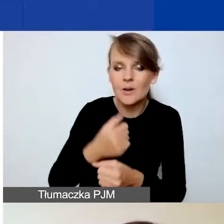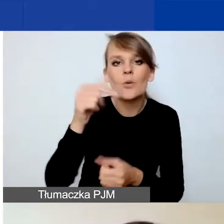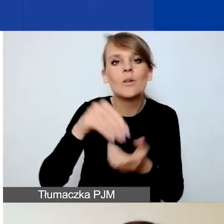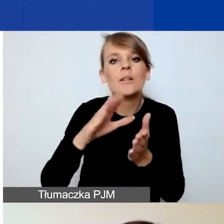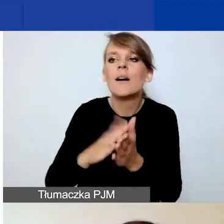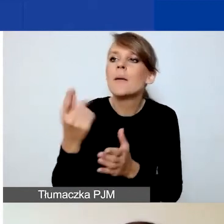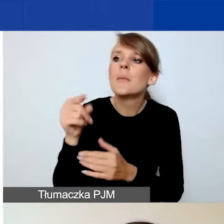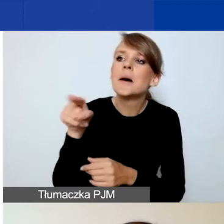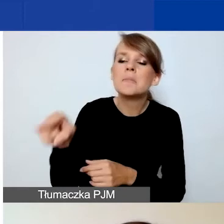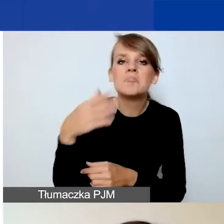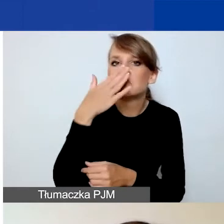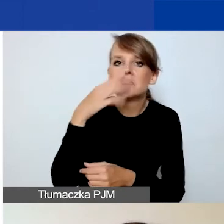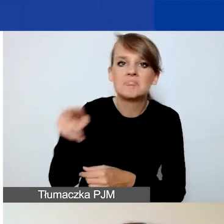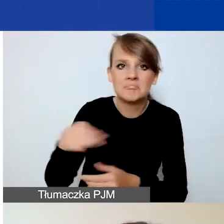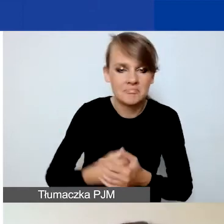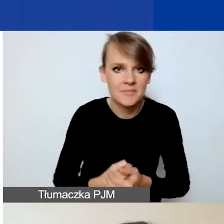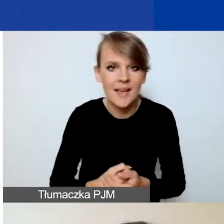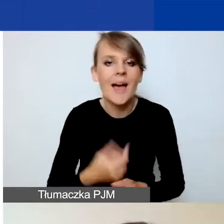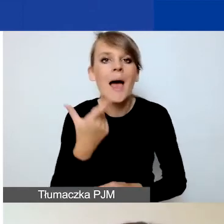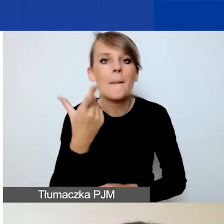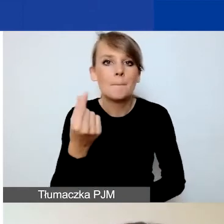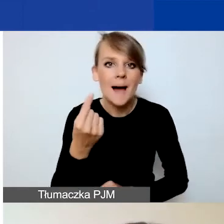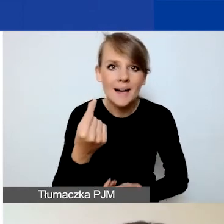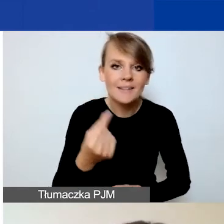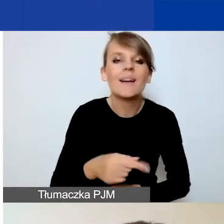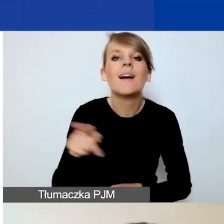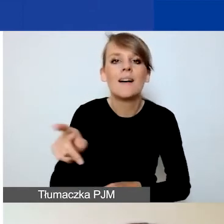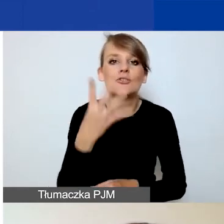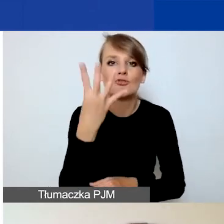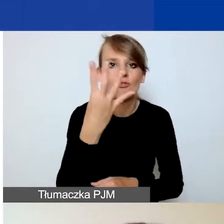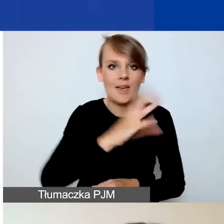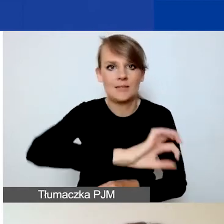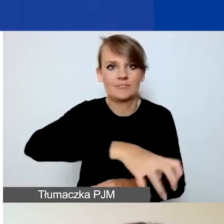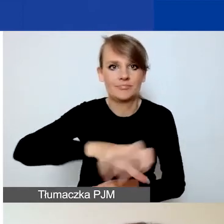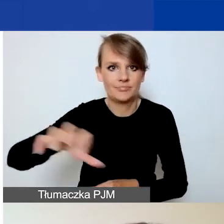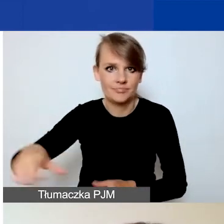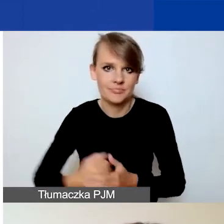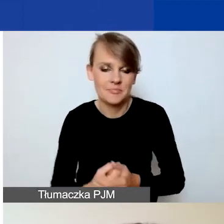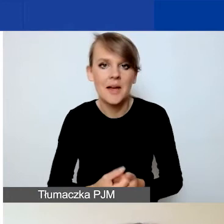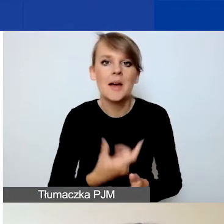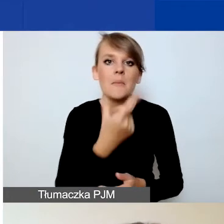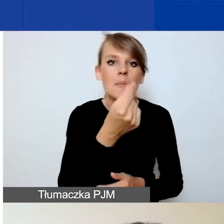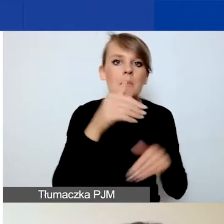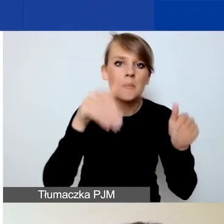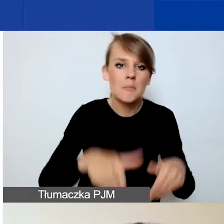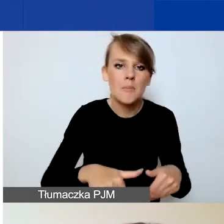Dzielimy partnera na cztery typy. Partnerem może być podmiot z Państw-Darczyńców,